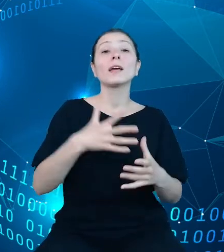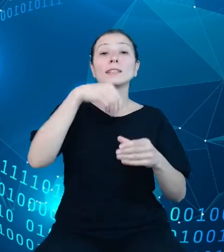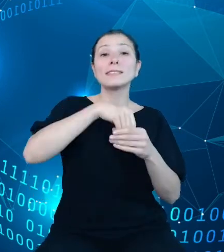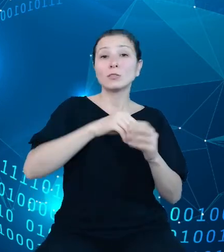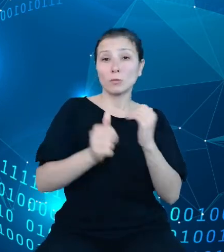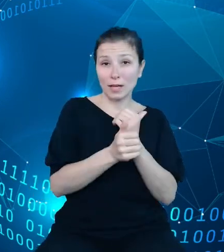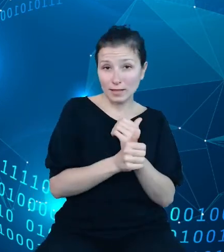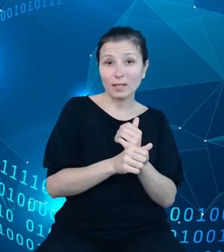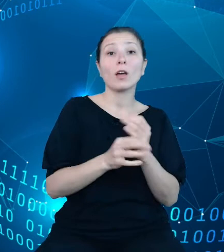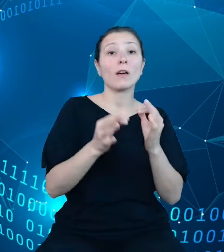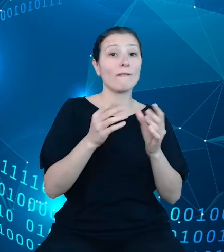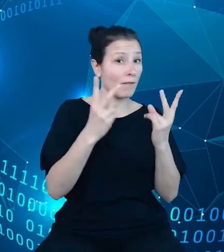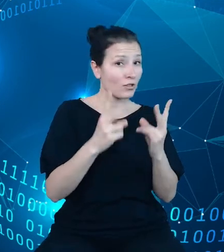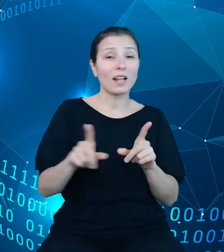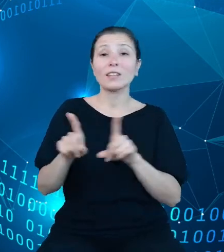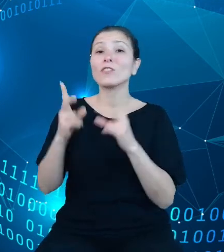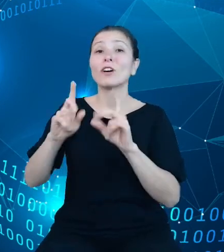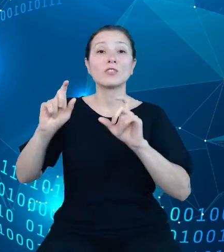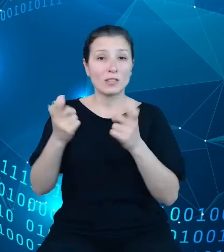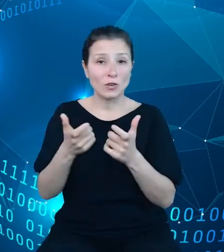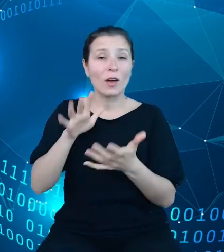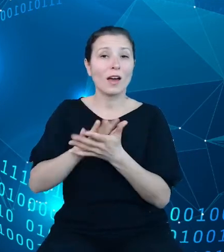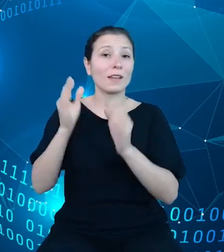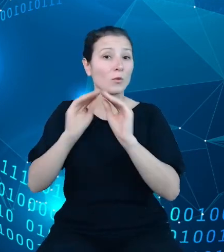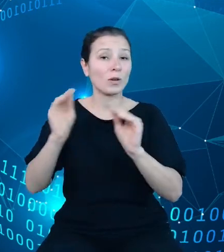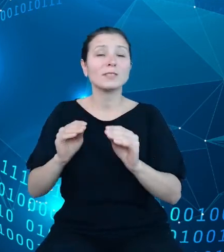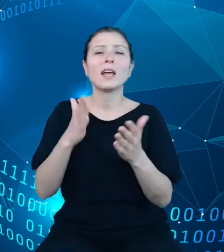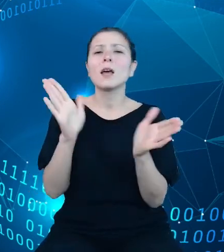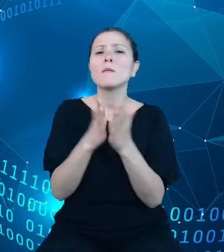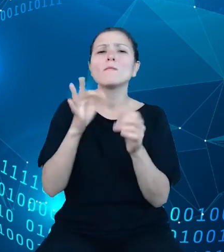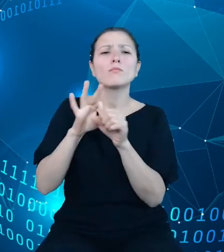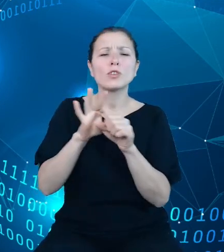edukacyjnym są przewodniki po obszarach wspierające użytkowników w prawidłowym